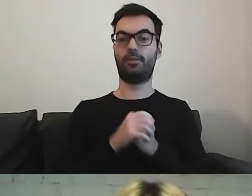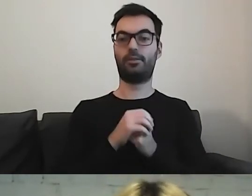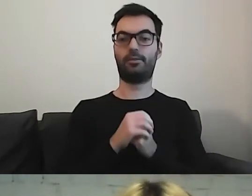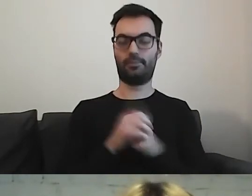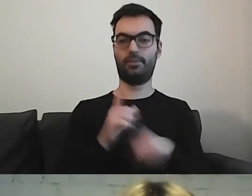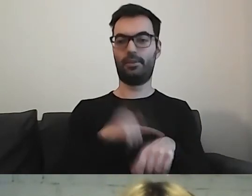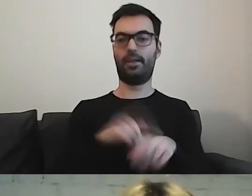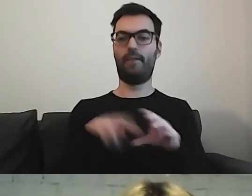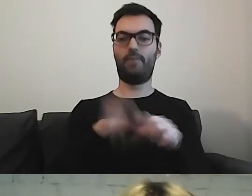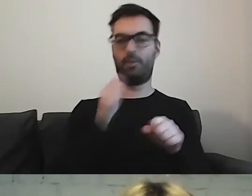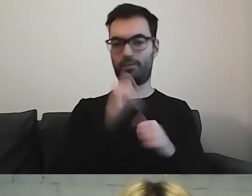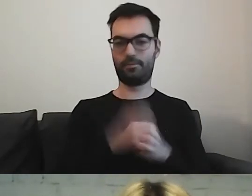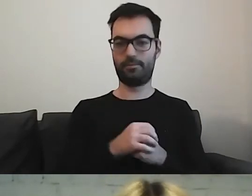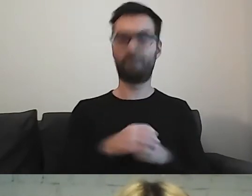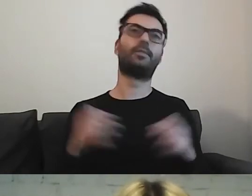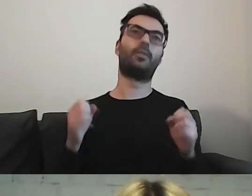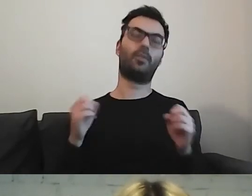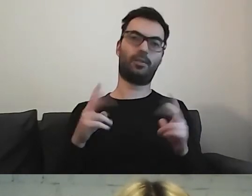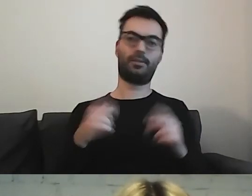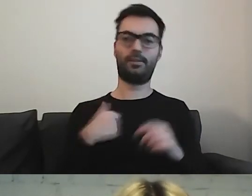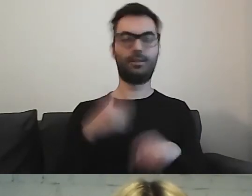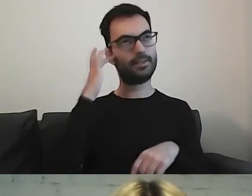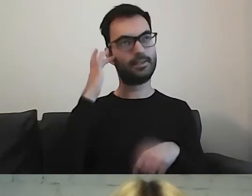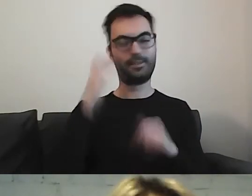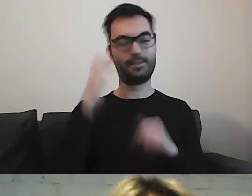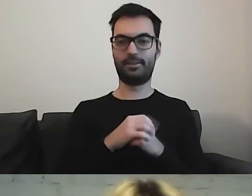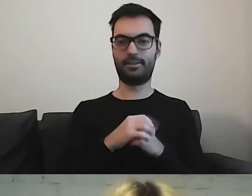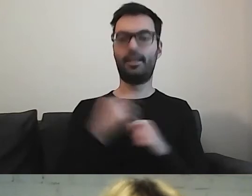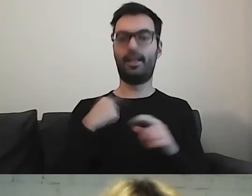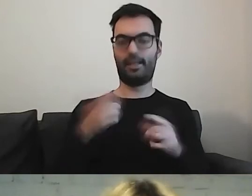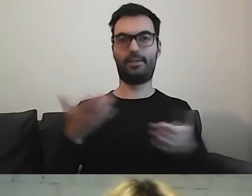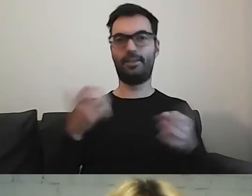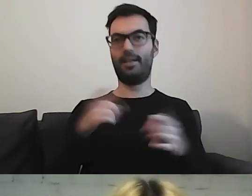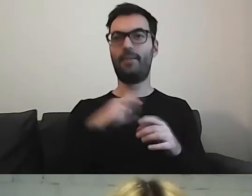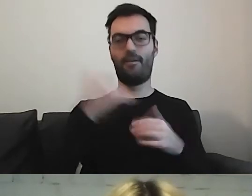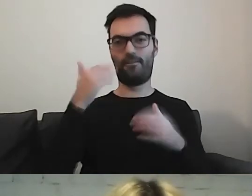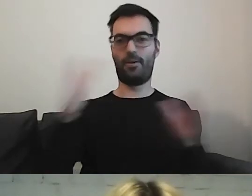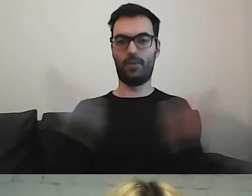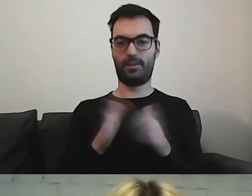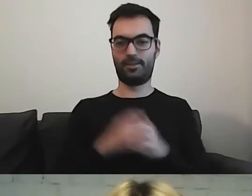Tłusta kwestia? Ja tu o przechodzeniu na dietę... MAŁGORZATA: A ja zaleję trochę tłuszczem.